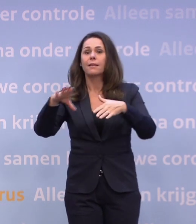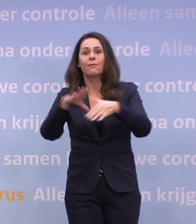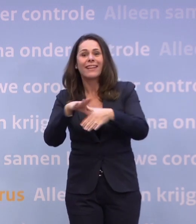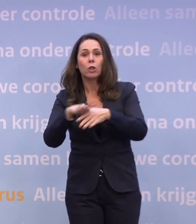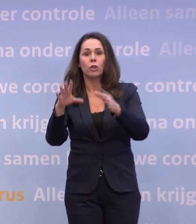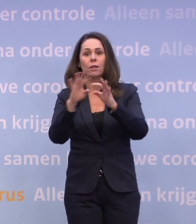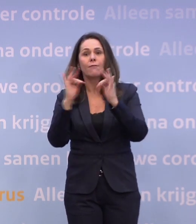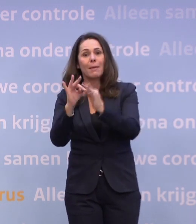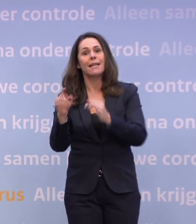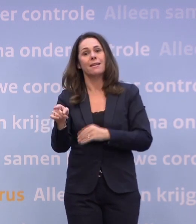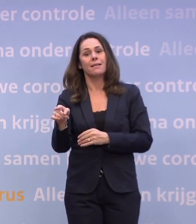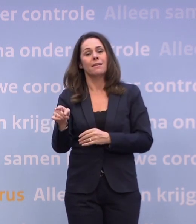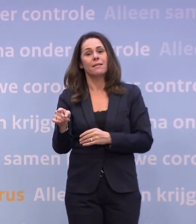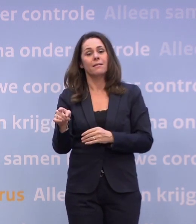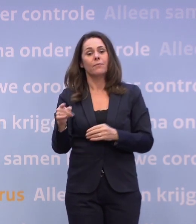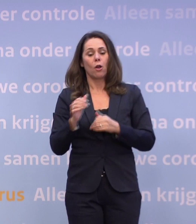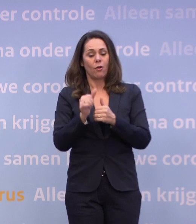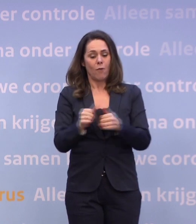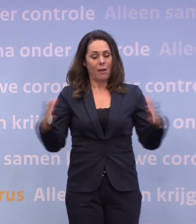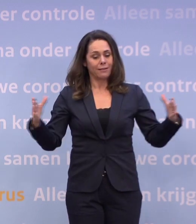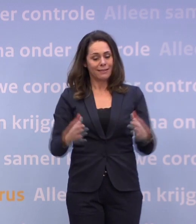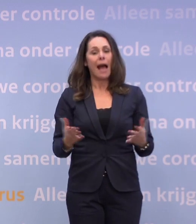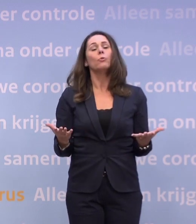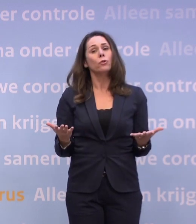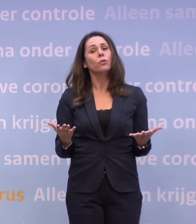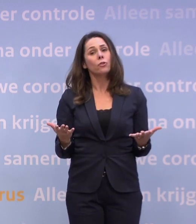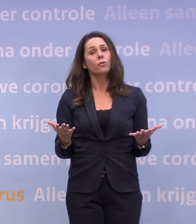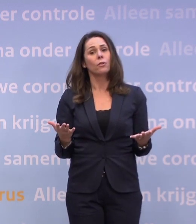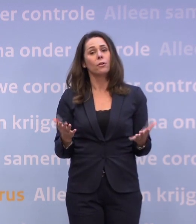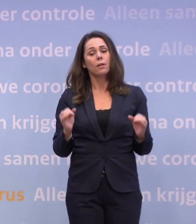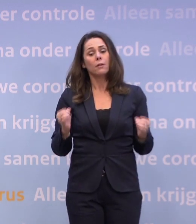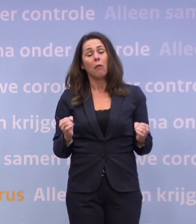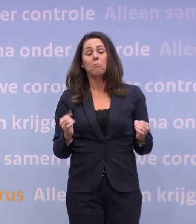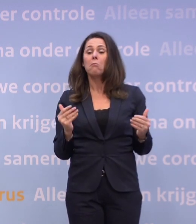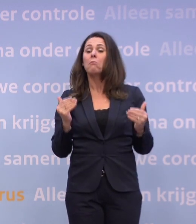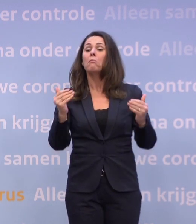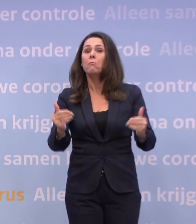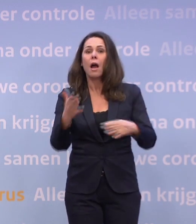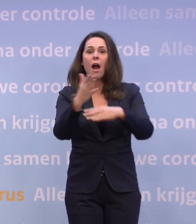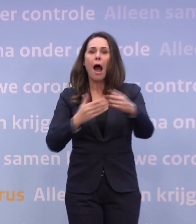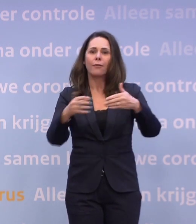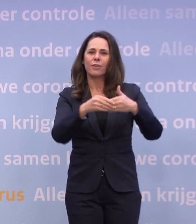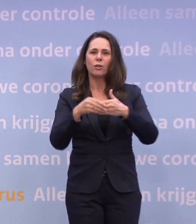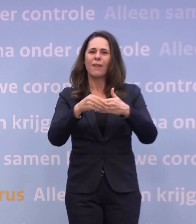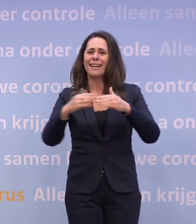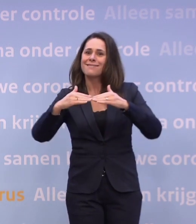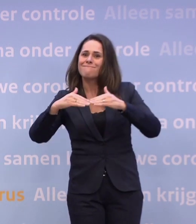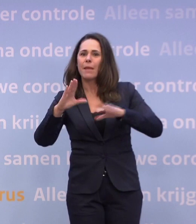Laten we er zo met elkaar voor zorgen... ...dat we inderdaad half januari weer iets meer ruimte krijgen.